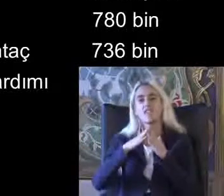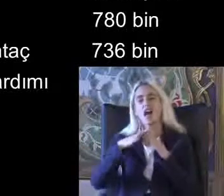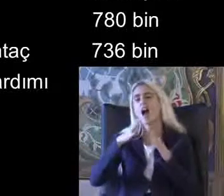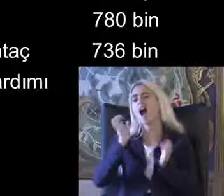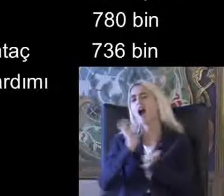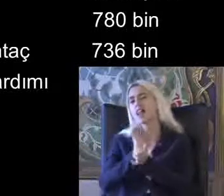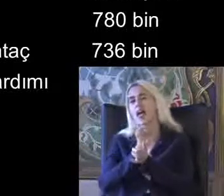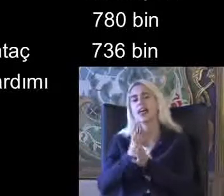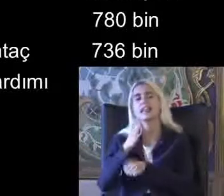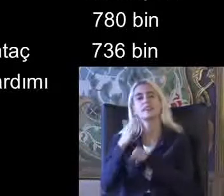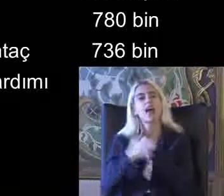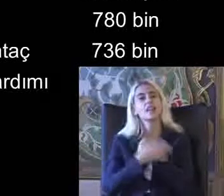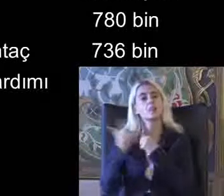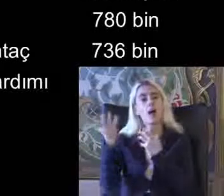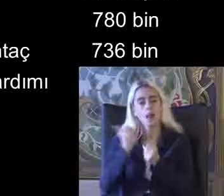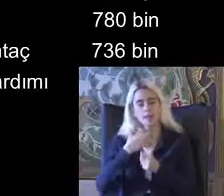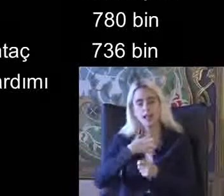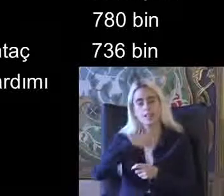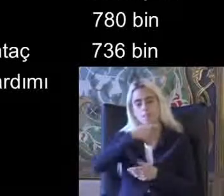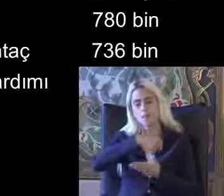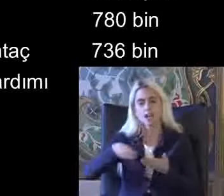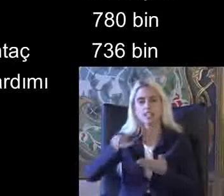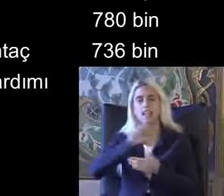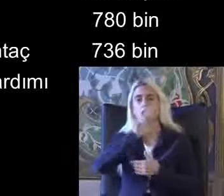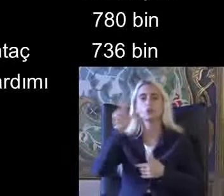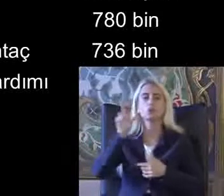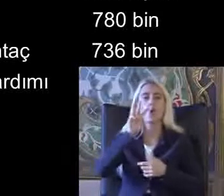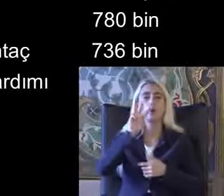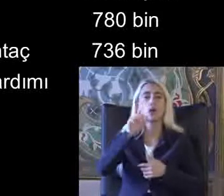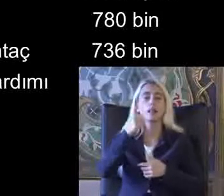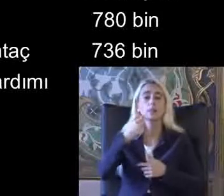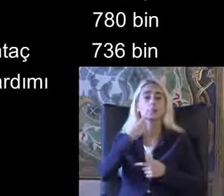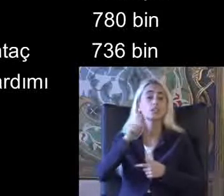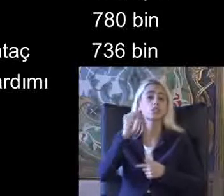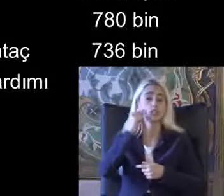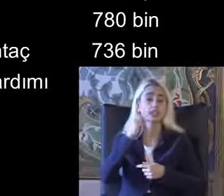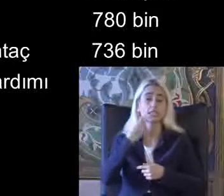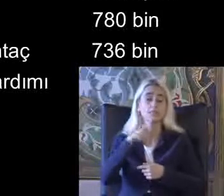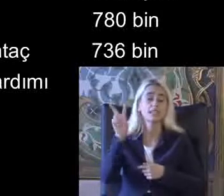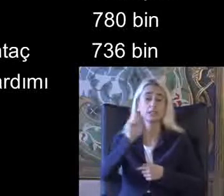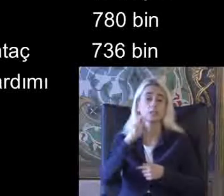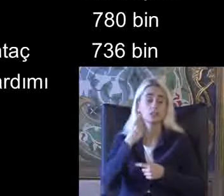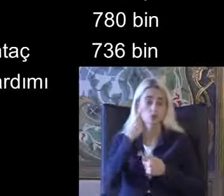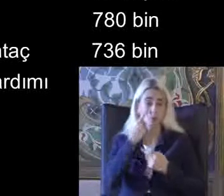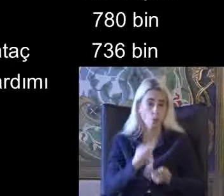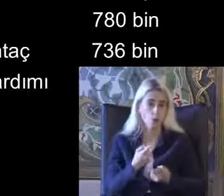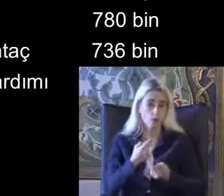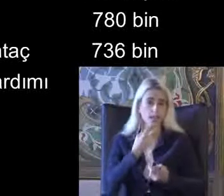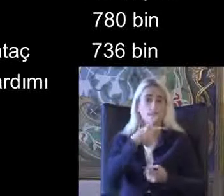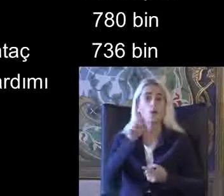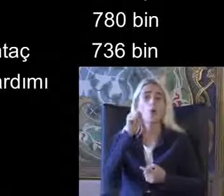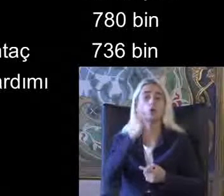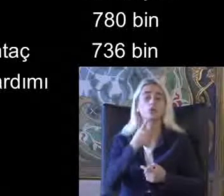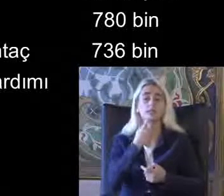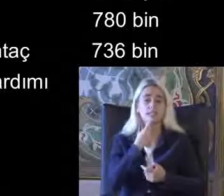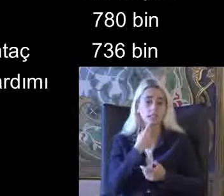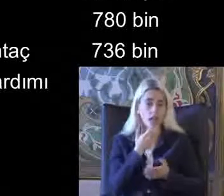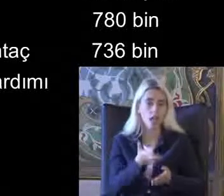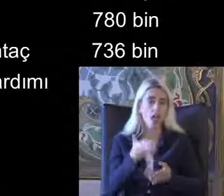Kendi maaş alan 736 bin kişi görünüyor 2020'de Ya 2019'da evde bakım maaşı alan da